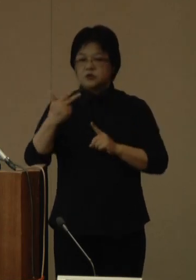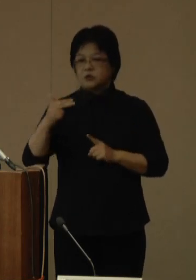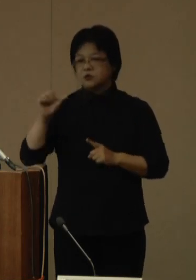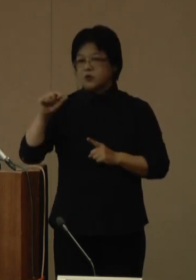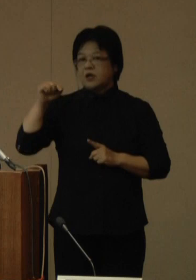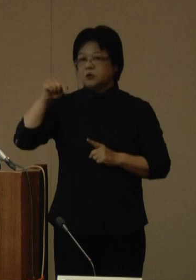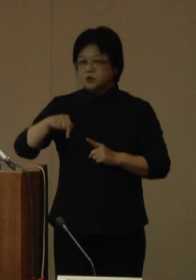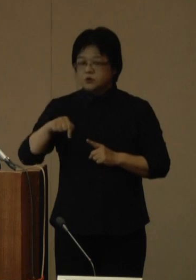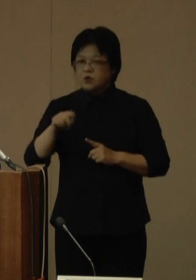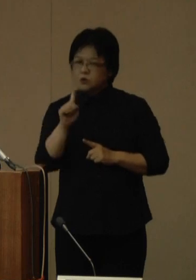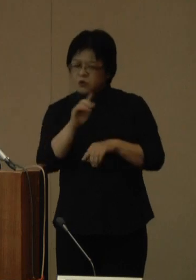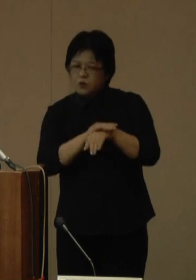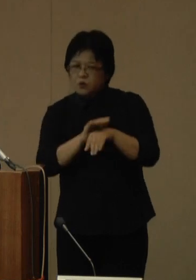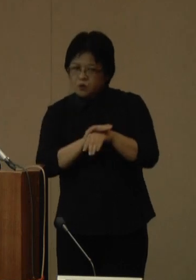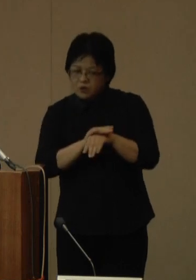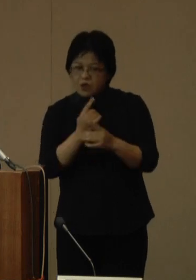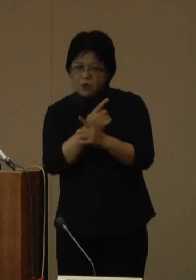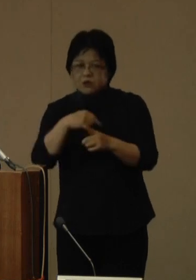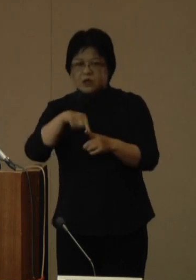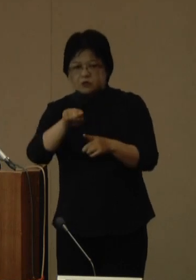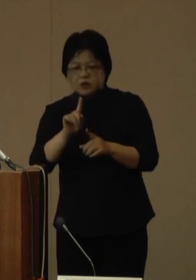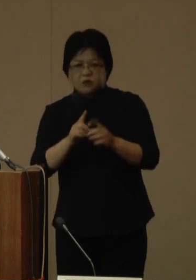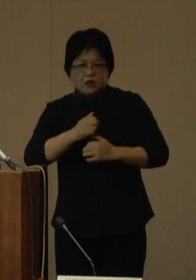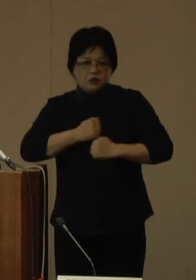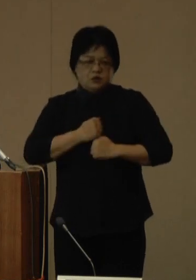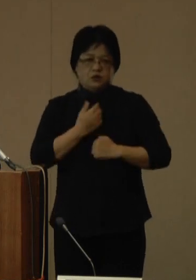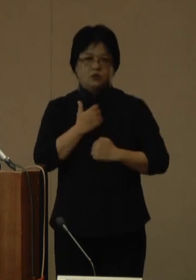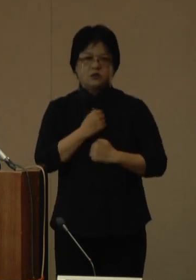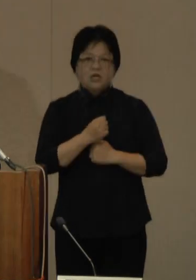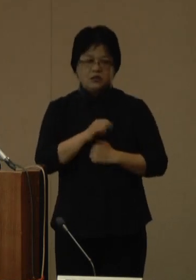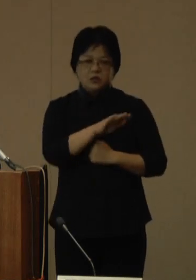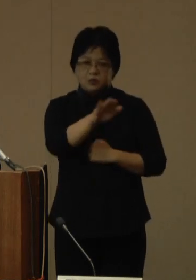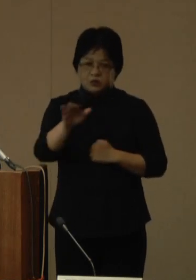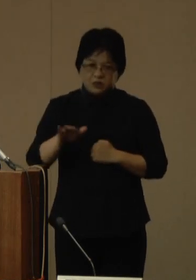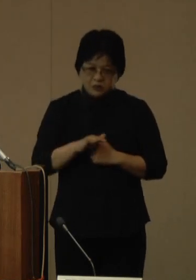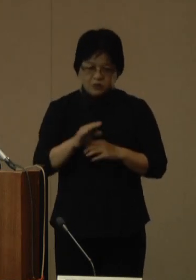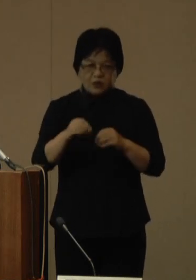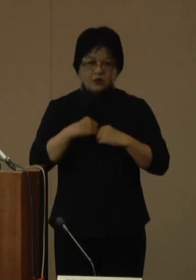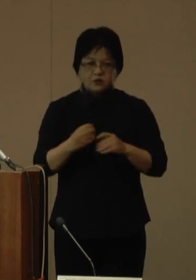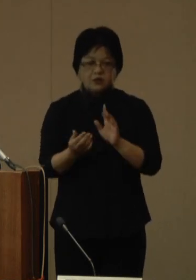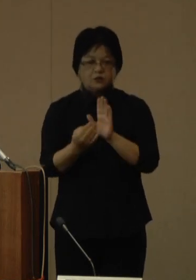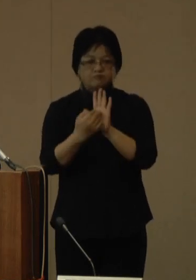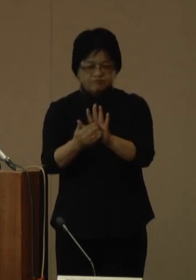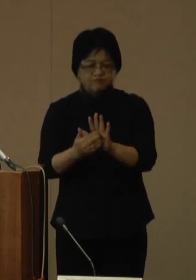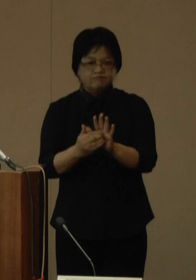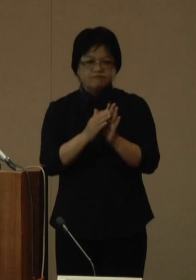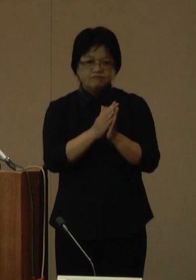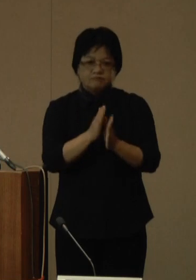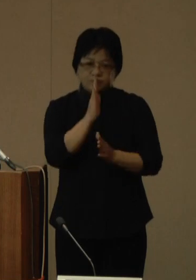県民の皆様におかれましては、引き続き感染対策の実施を宜しくお願いいたします